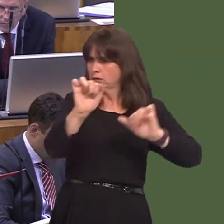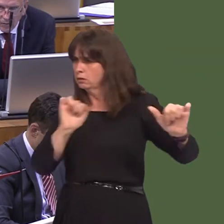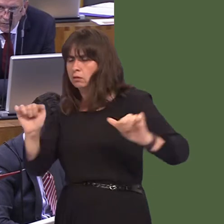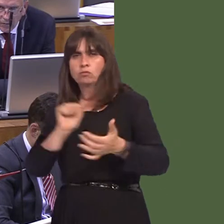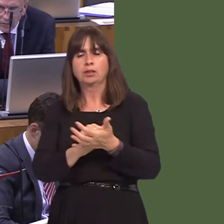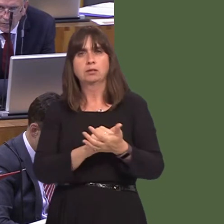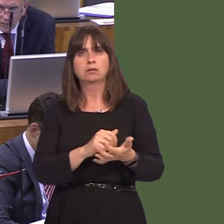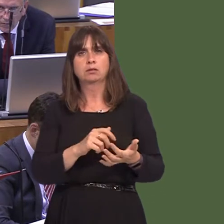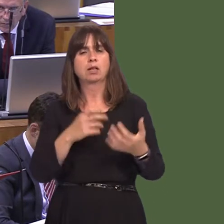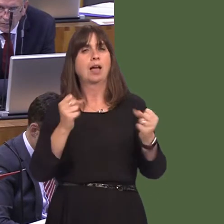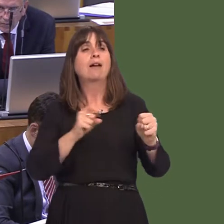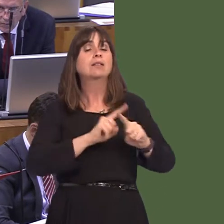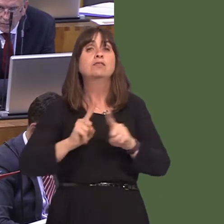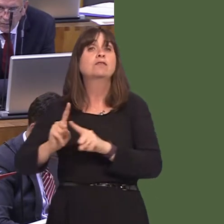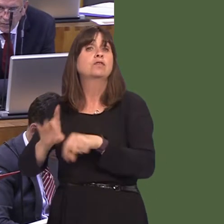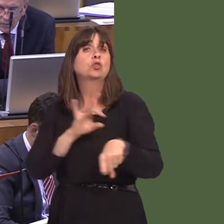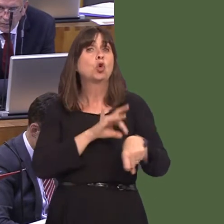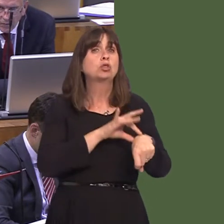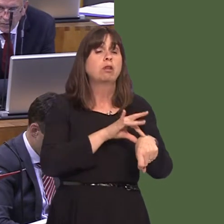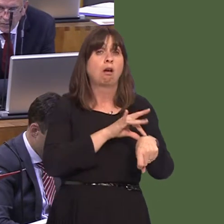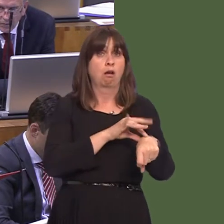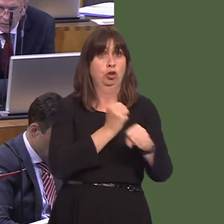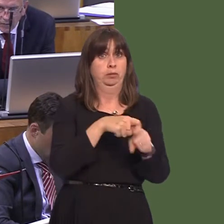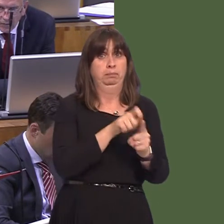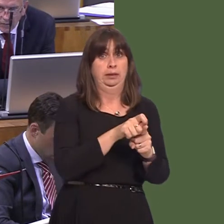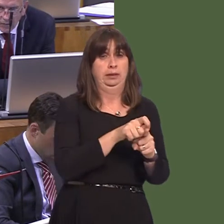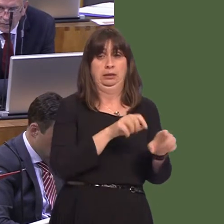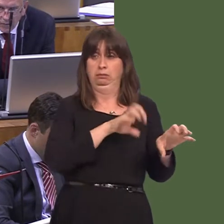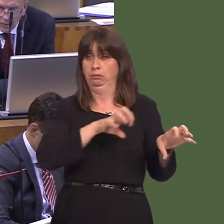sydd ddim yn mynnu eu bod nhw'n gwneud hynny. Felly, dewis y doctoriaid yw hynny; dewis